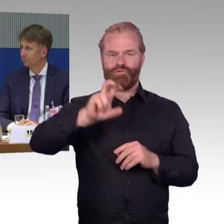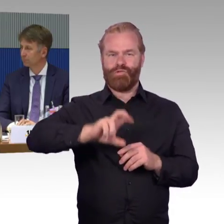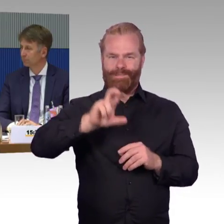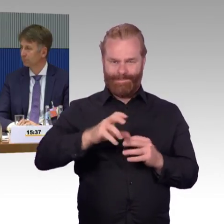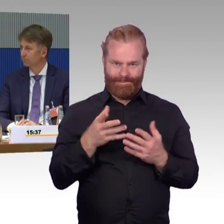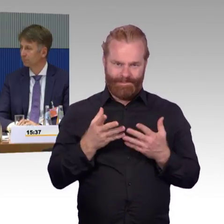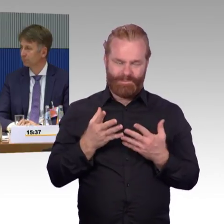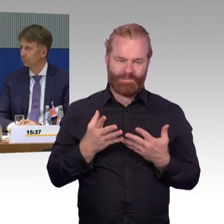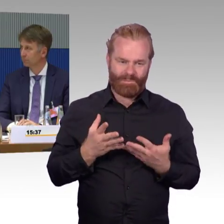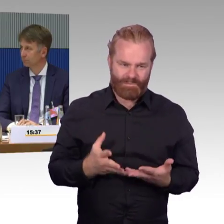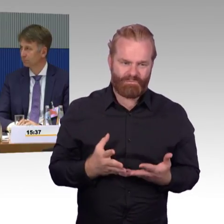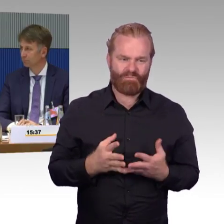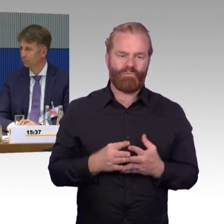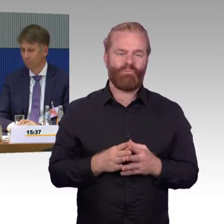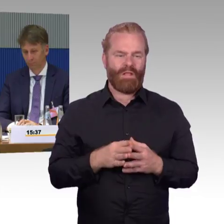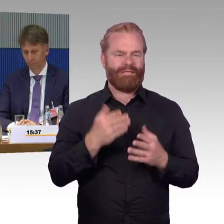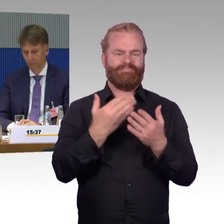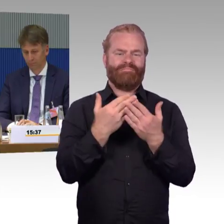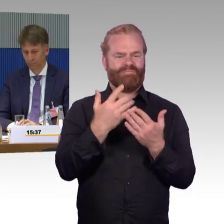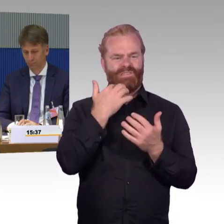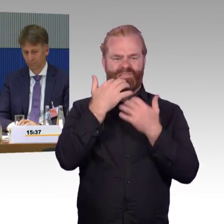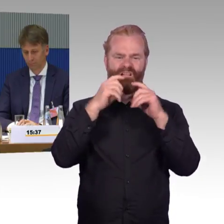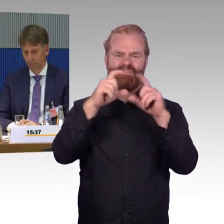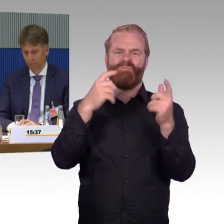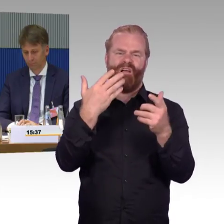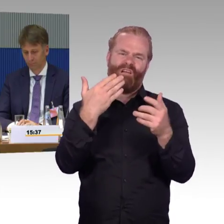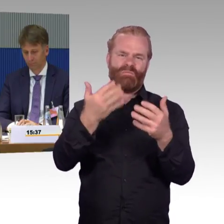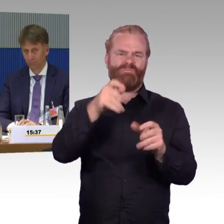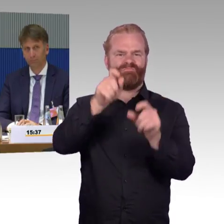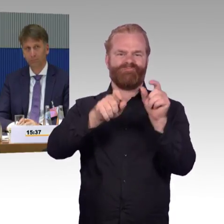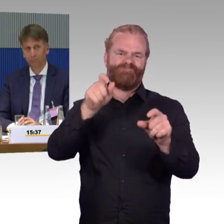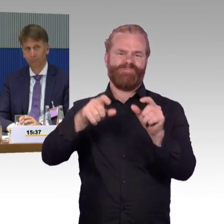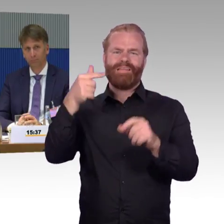Leider auch durch Vandalismus, aber auch durch technische Dinge anfällig. Hier wäre es einfach wünschenswert